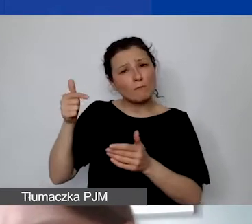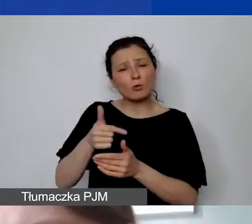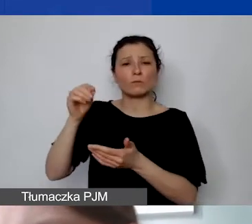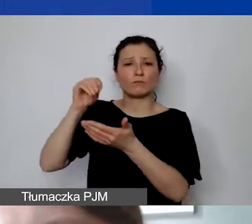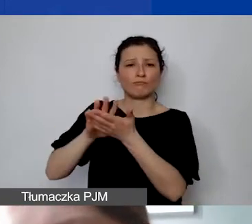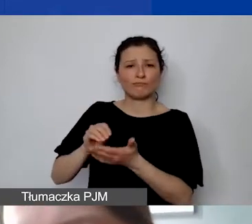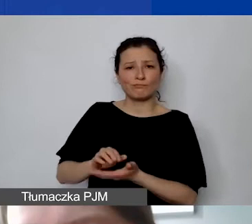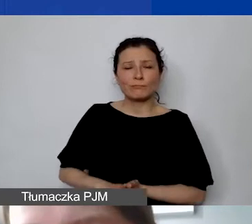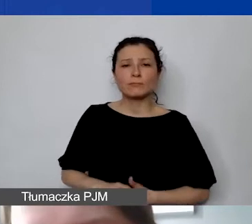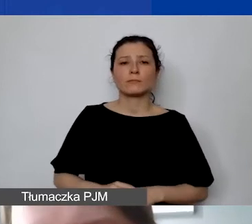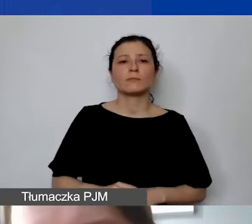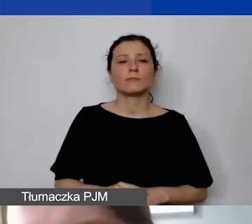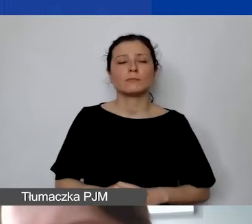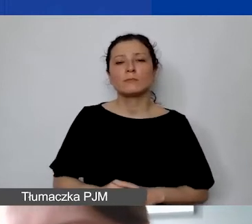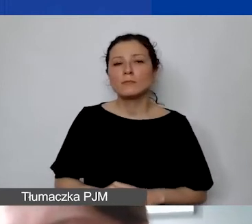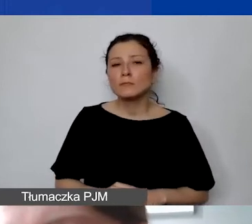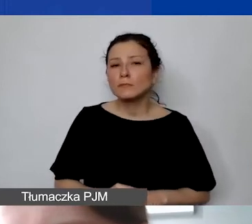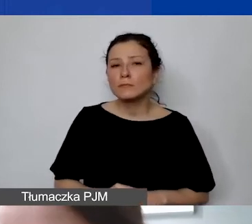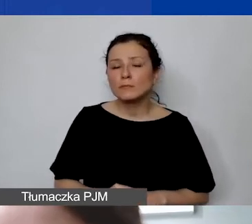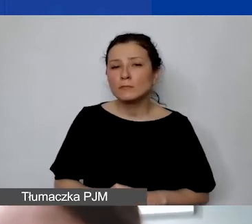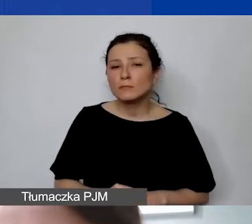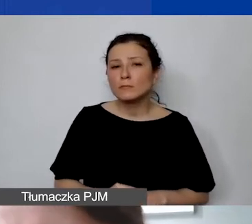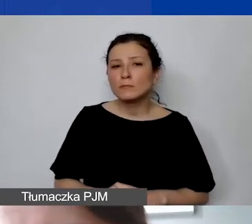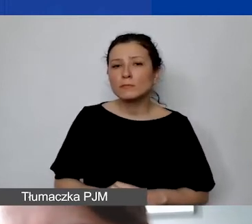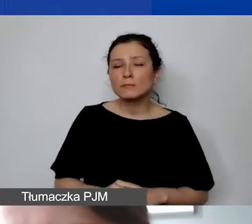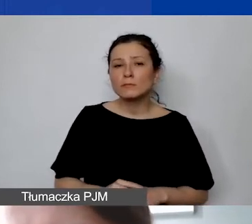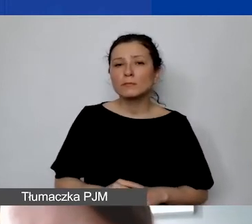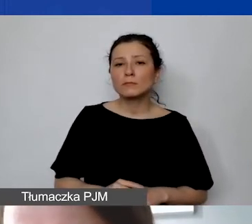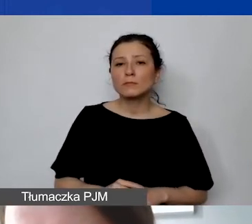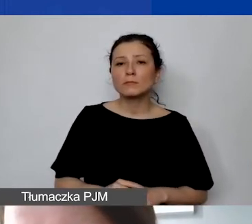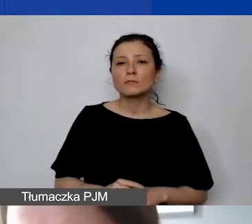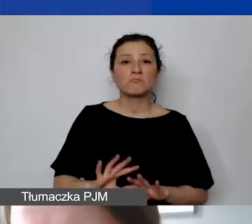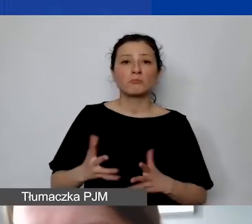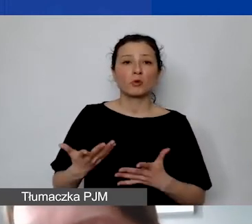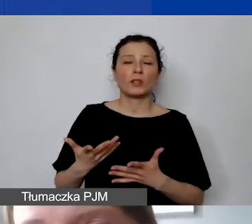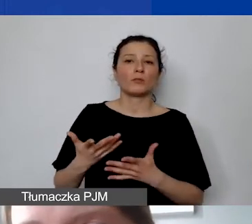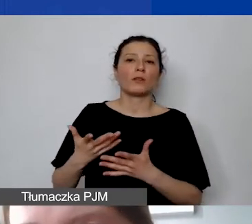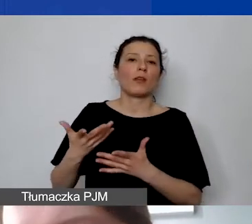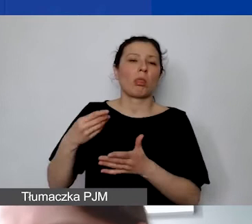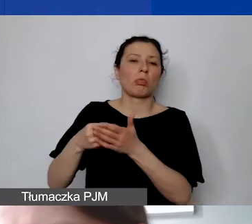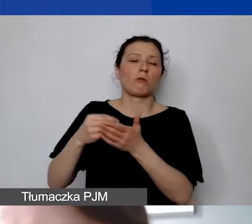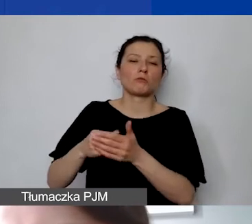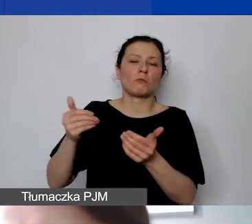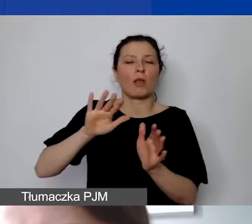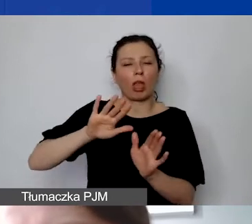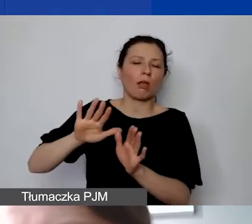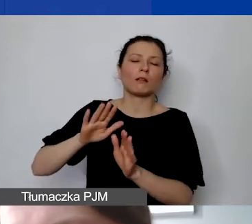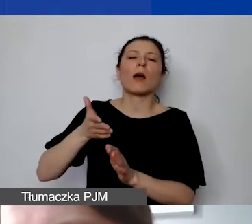Muszą się one rzeczywiście… To nie są takie środki, które można zostawić na później. W ramach monitoringów możemy prosić państwa